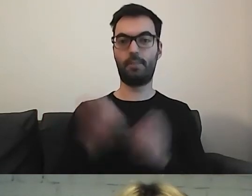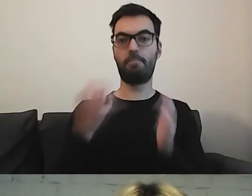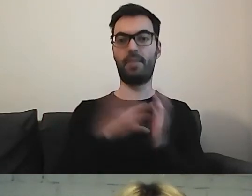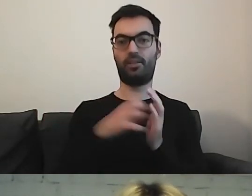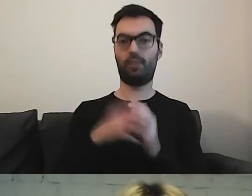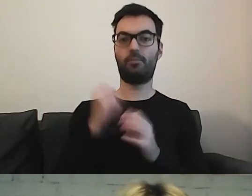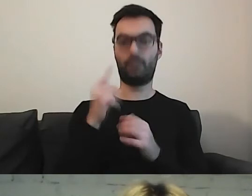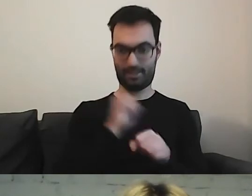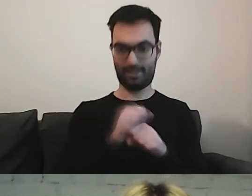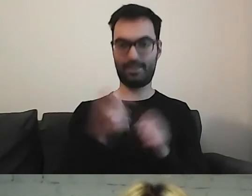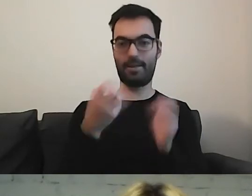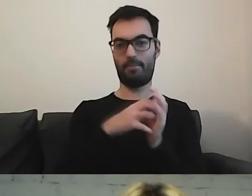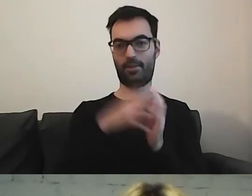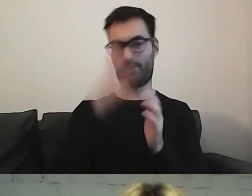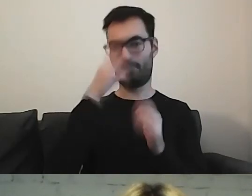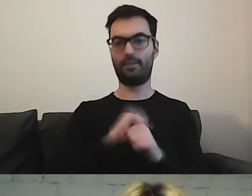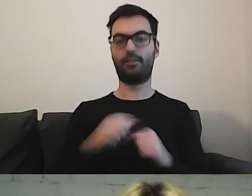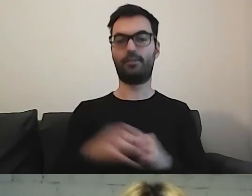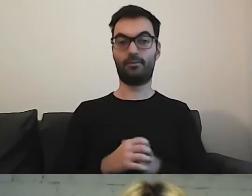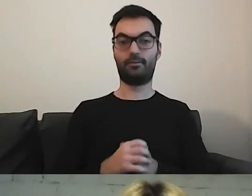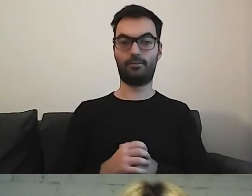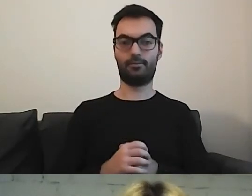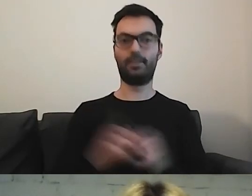Tak. Jest piktogramik. To się rzadko zdarza.